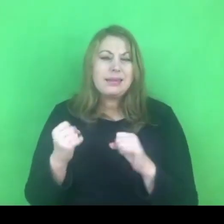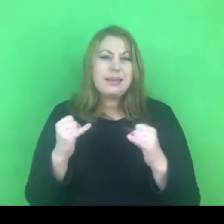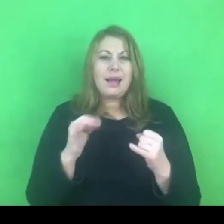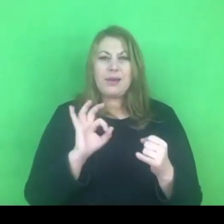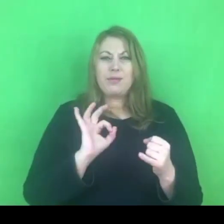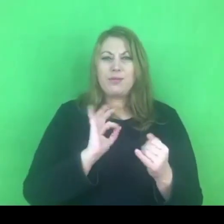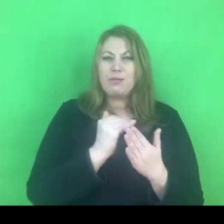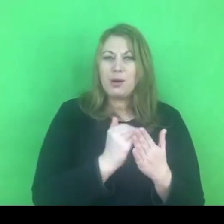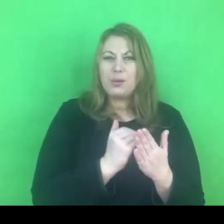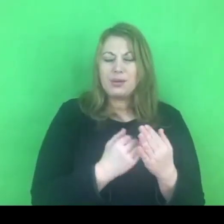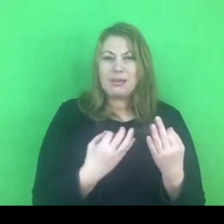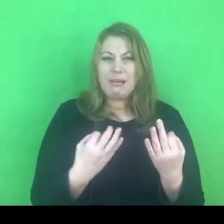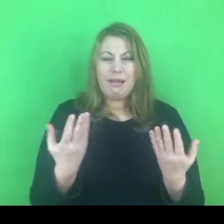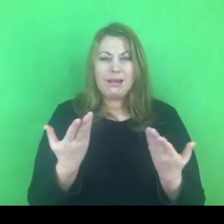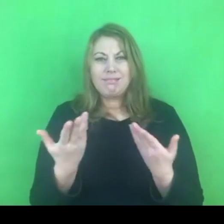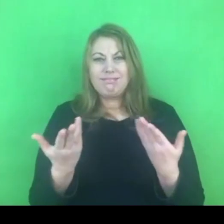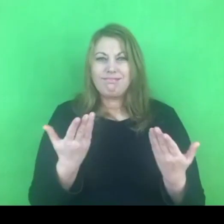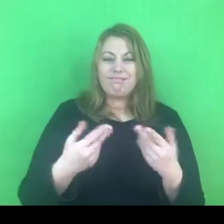Co wcale nie znaczy, że jesteśmy na tym stratni.